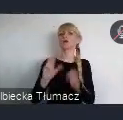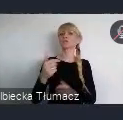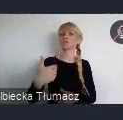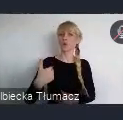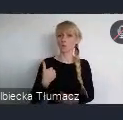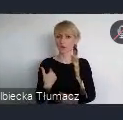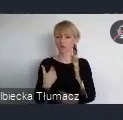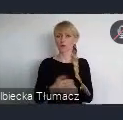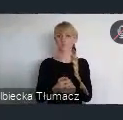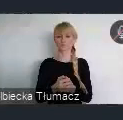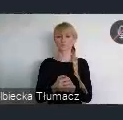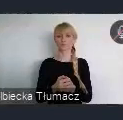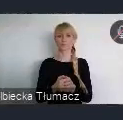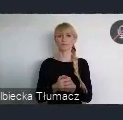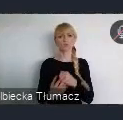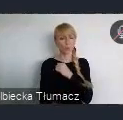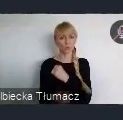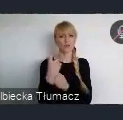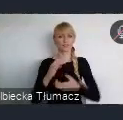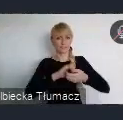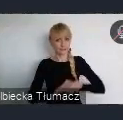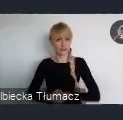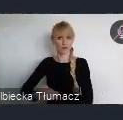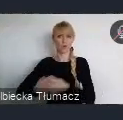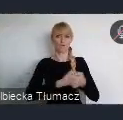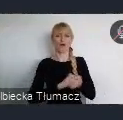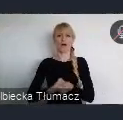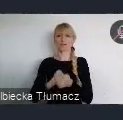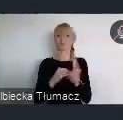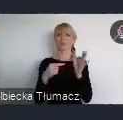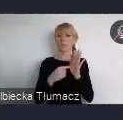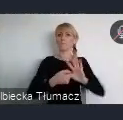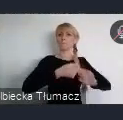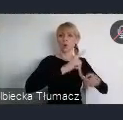zintegrowanego i skoordynowanego podejścia do polityk i ustawodastwa